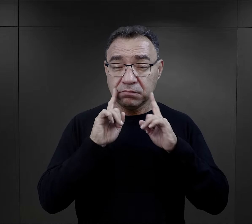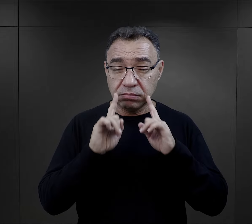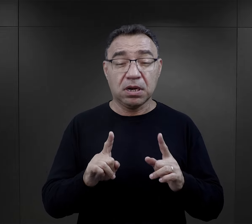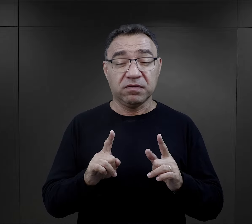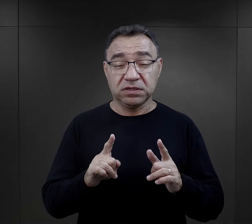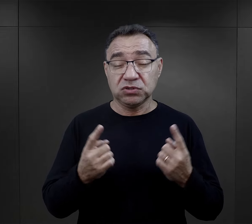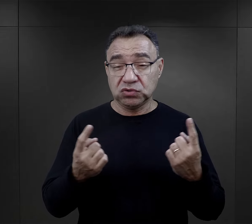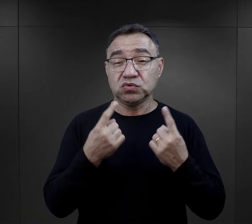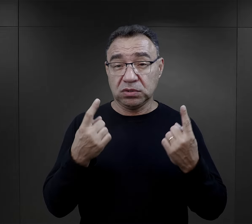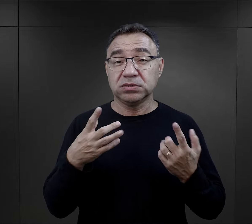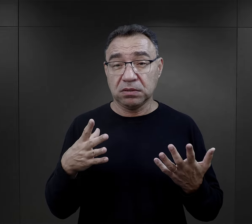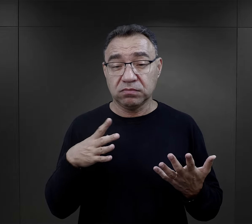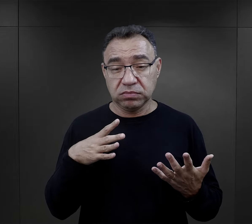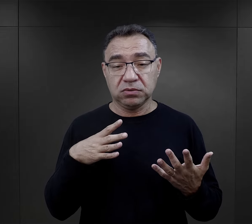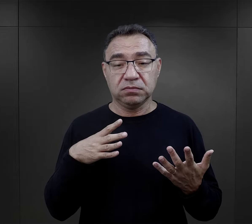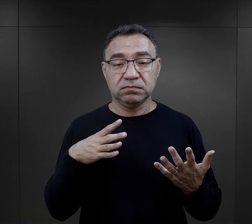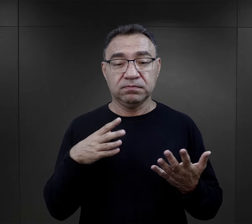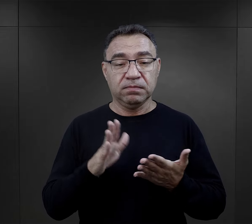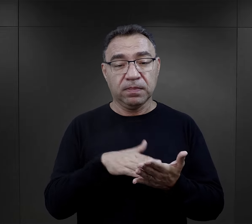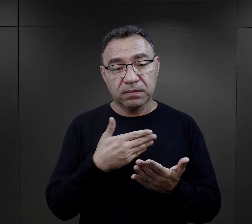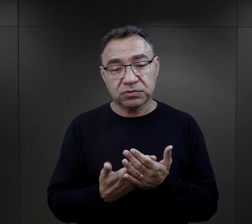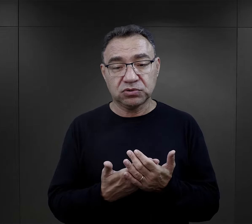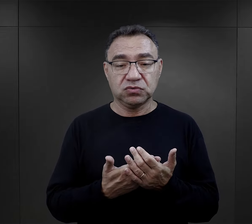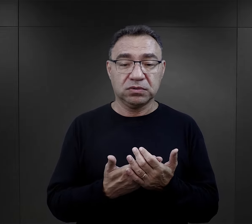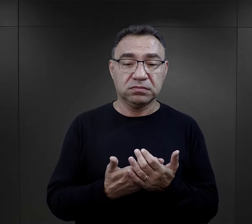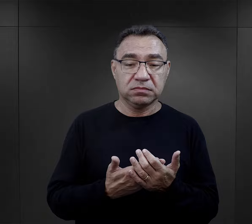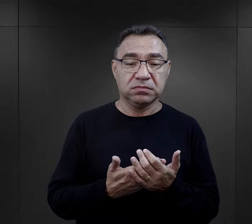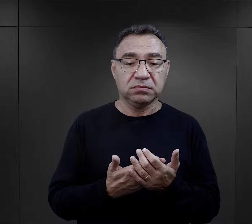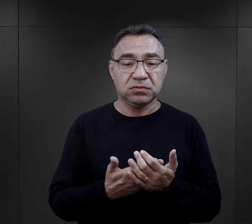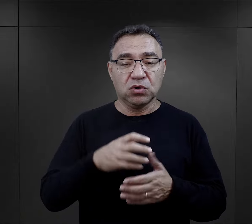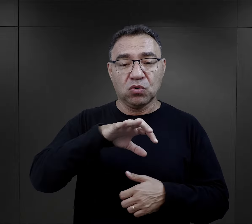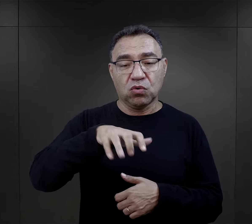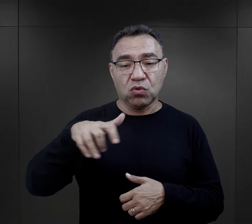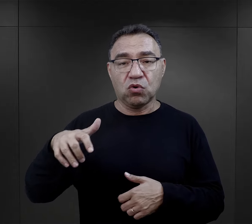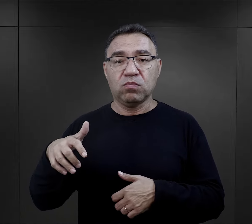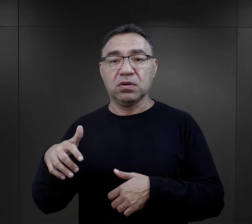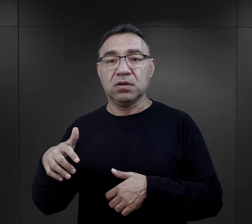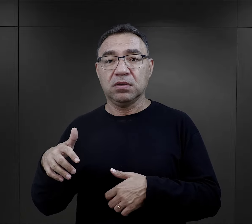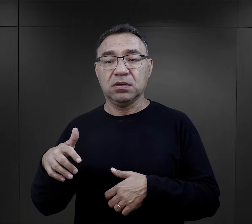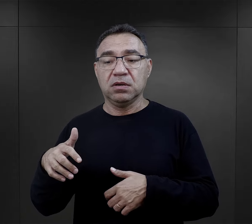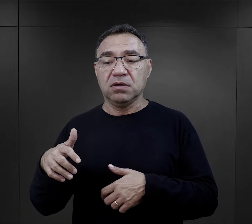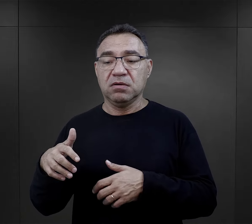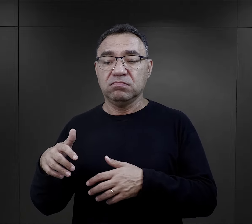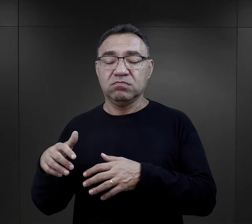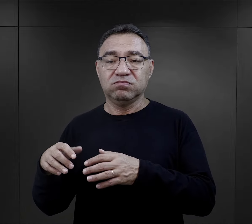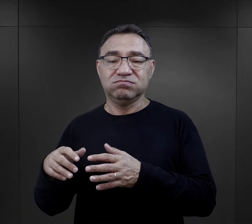więźniów i faktycznie do takich sytuacji dochodziło, kiedy później komanda wracające niosły